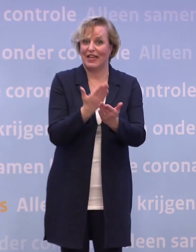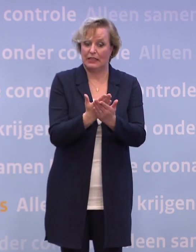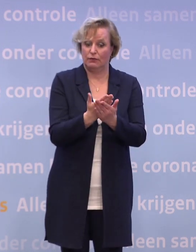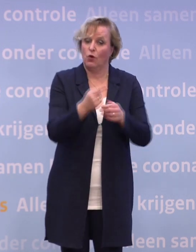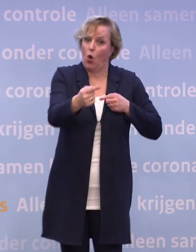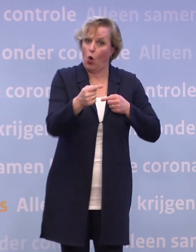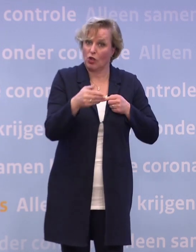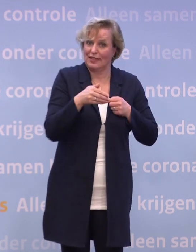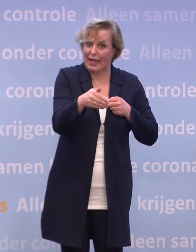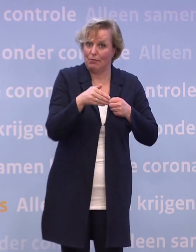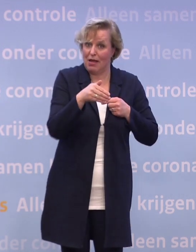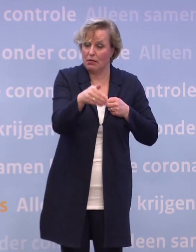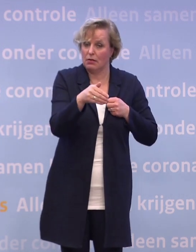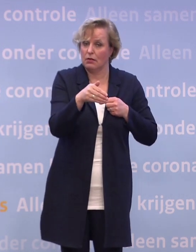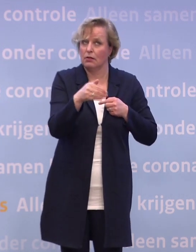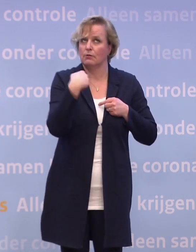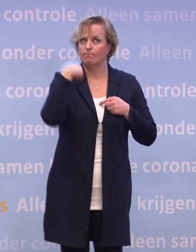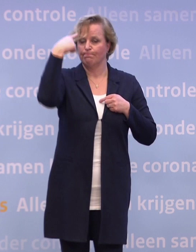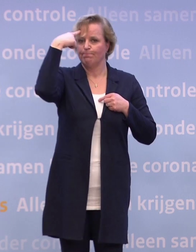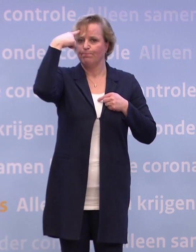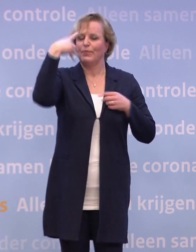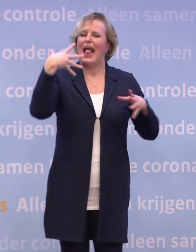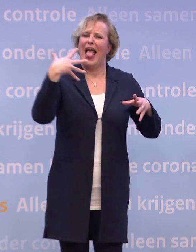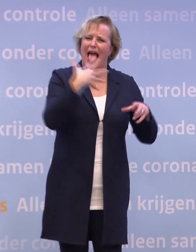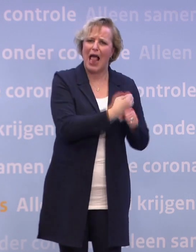...is naar onze overtuiging, helpen om in quarantaine te gaan...